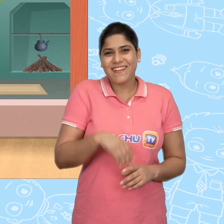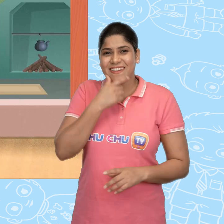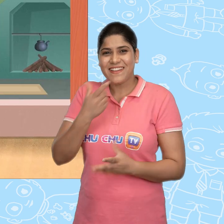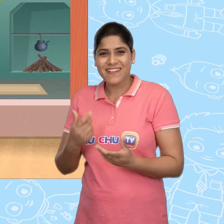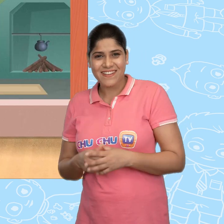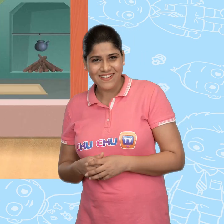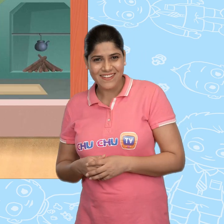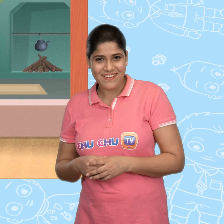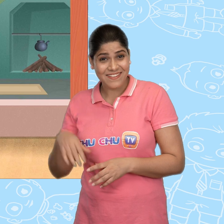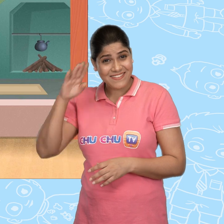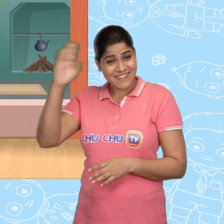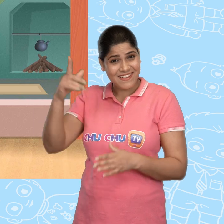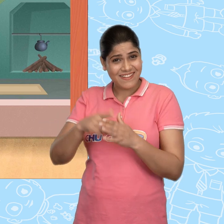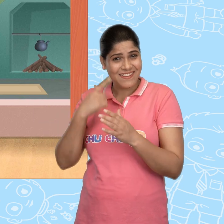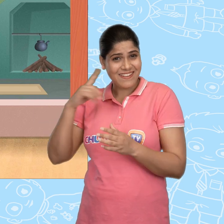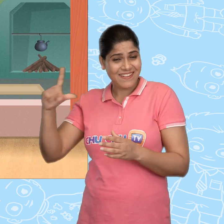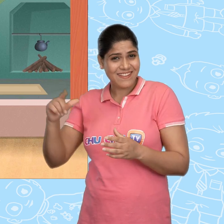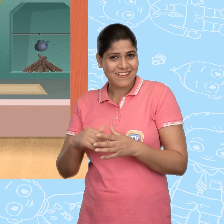Hello Jill!